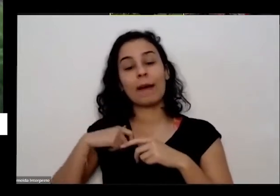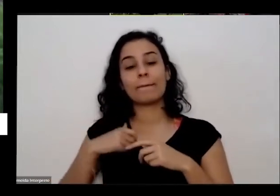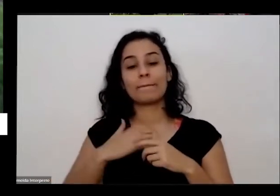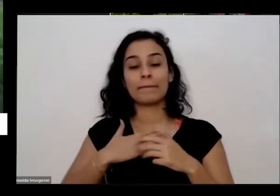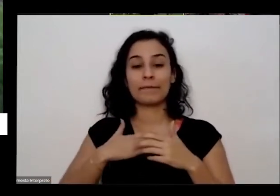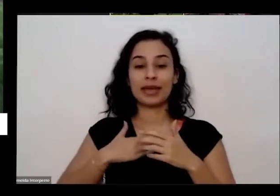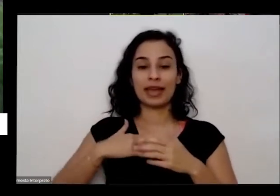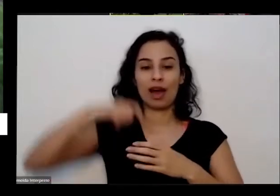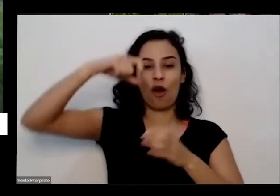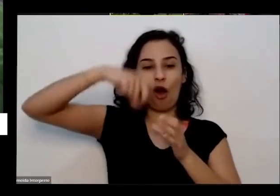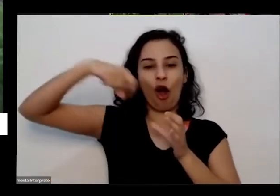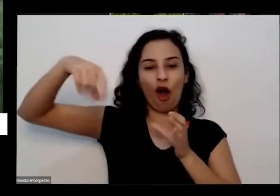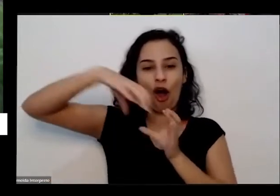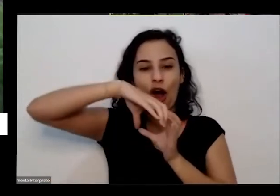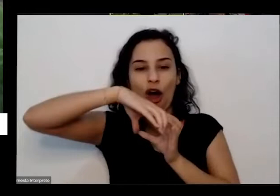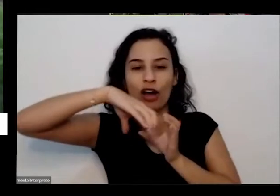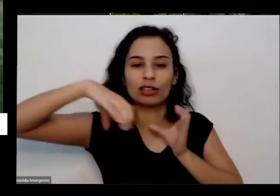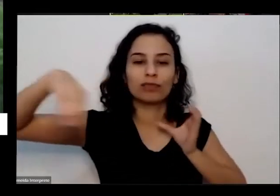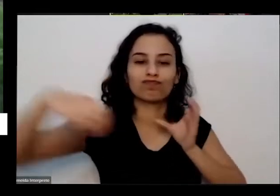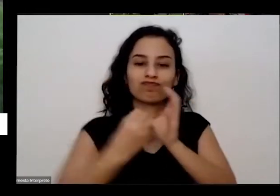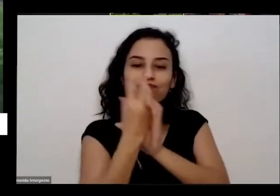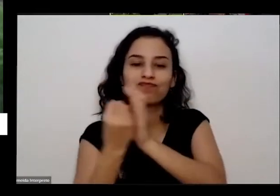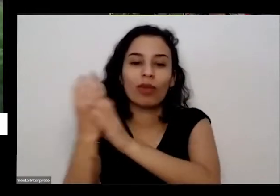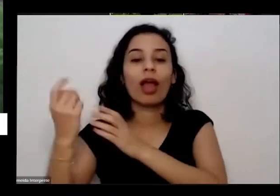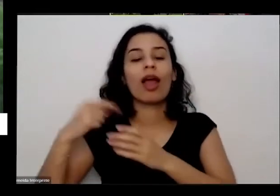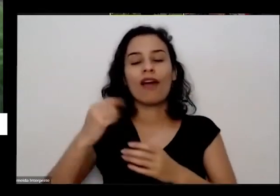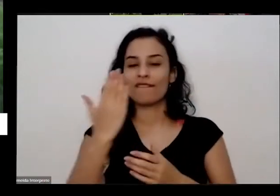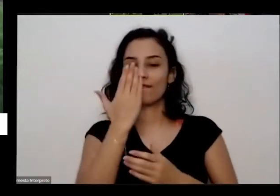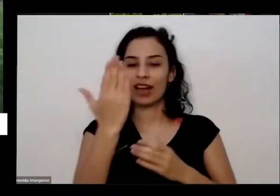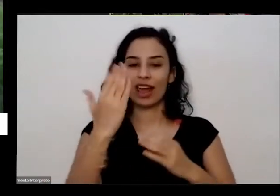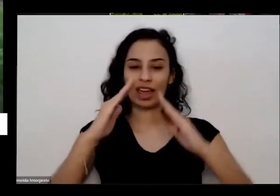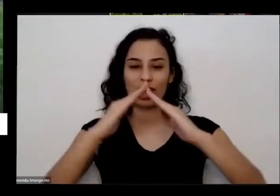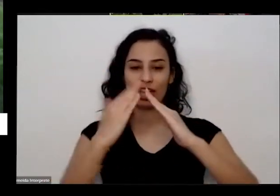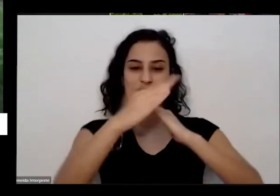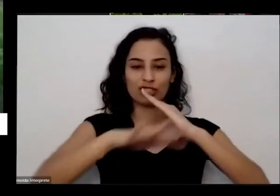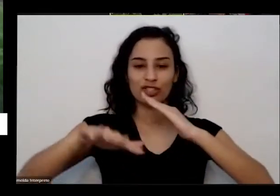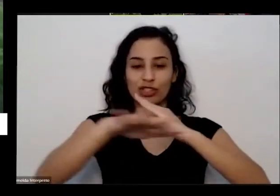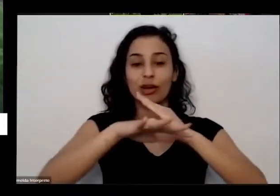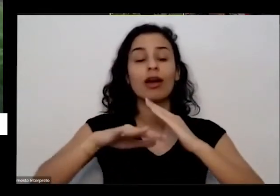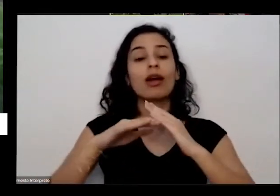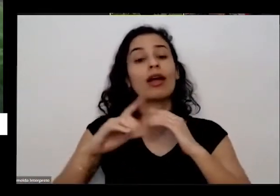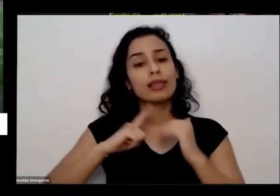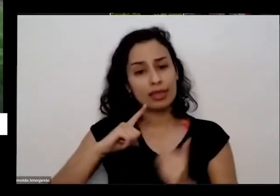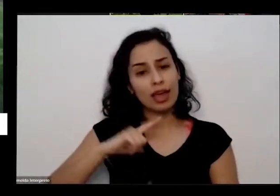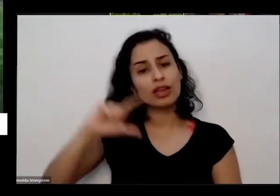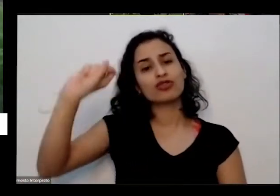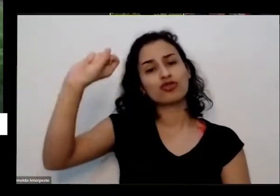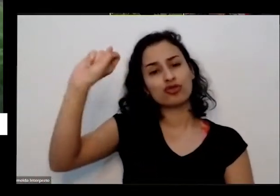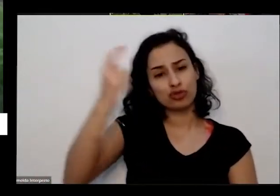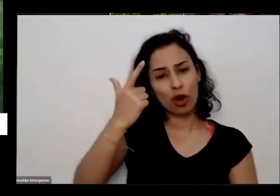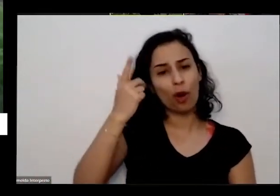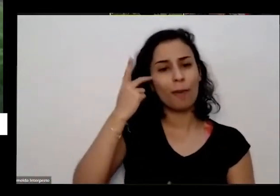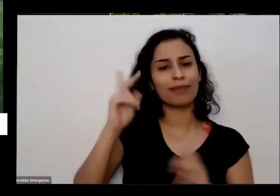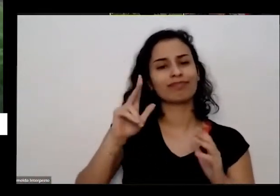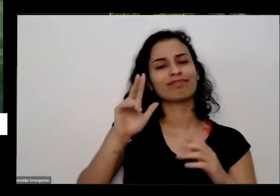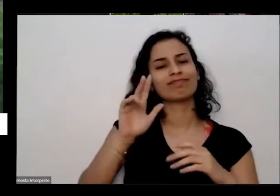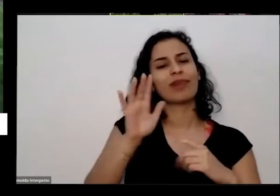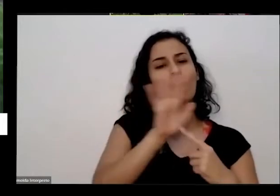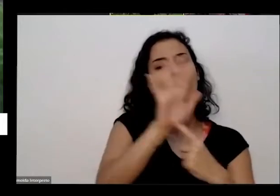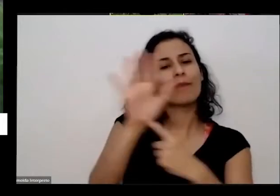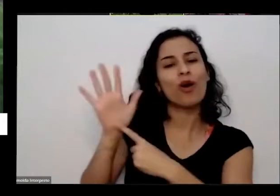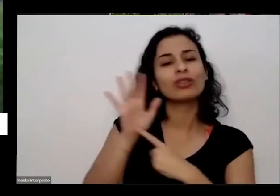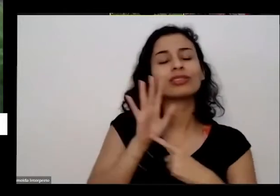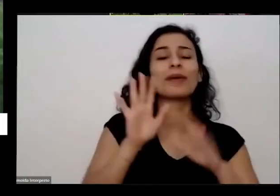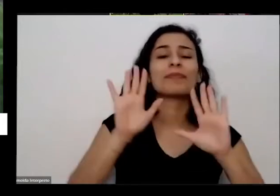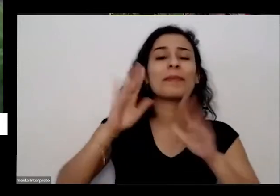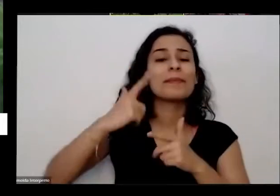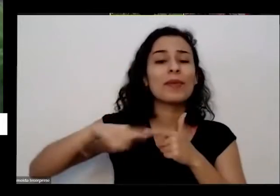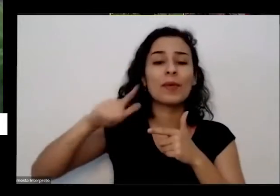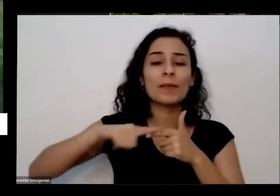da cama mas além de ter muito solo lá agora que vai expor e também tem problema que o alfa o wi-fi